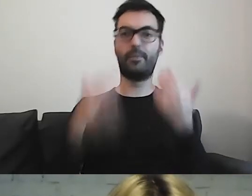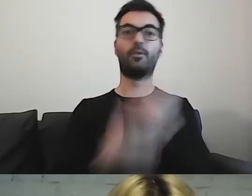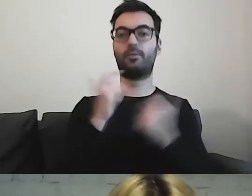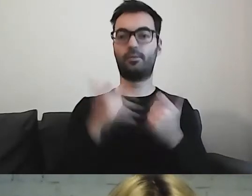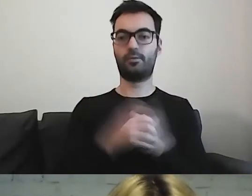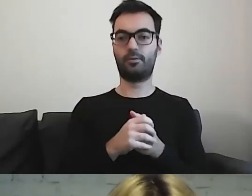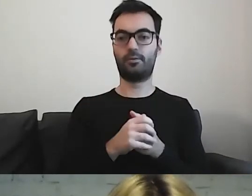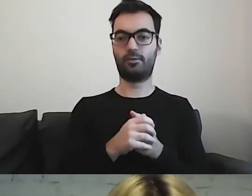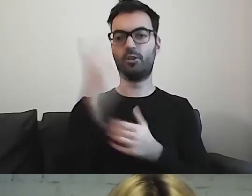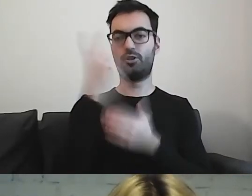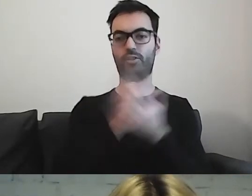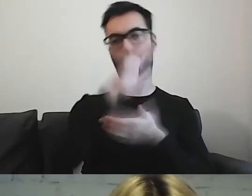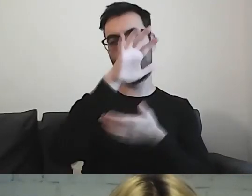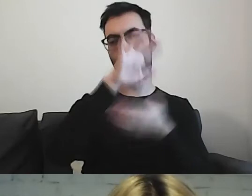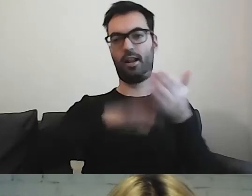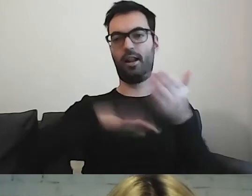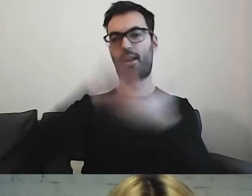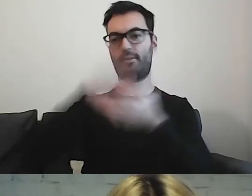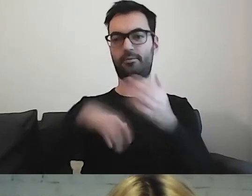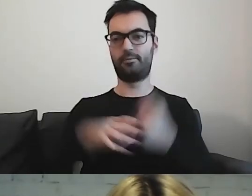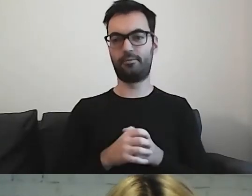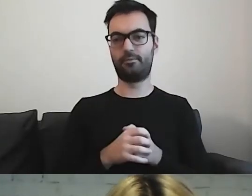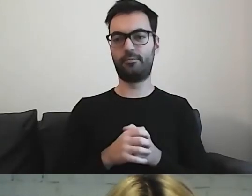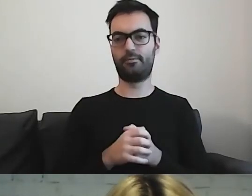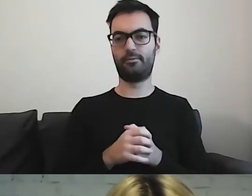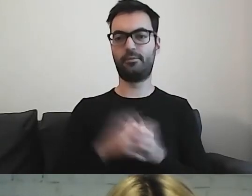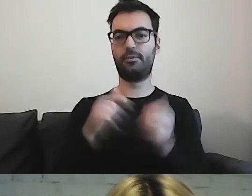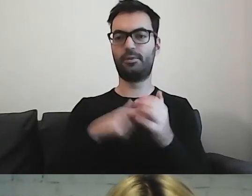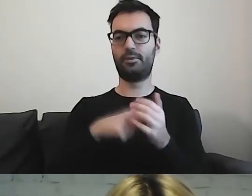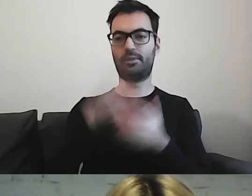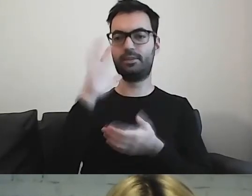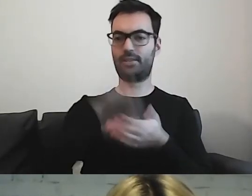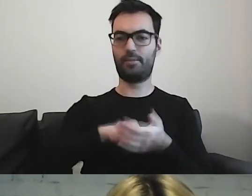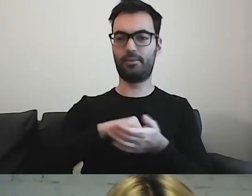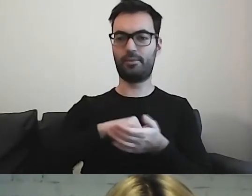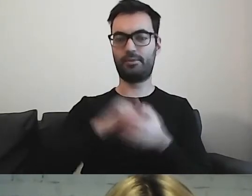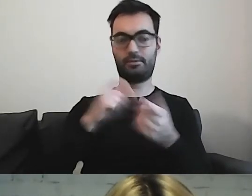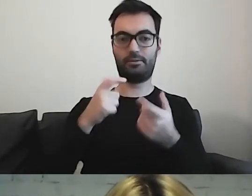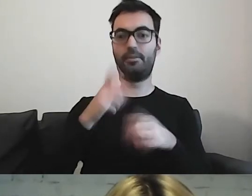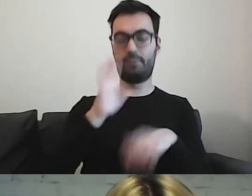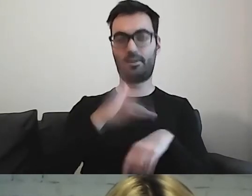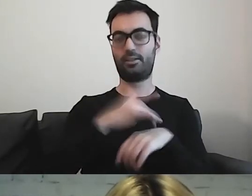że przeczytanie całej broszury będzie trwało długo.